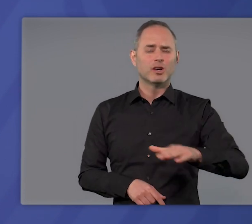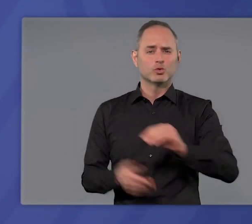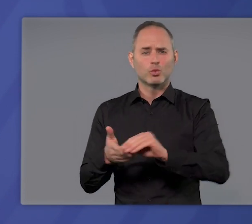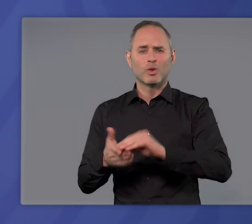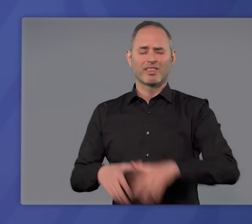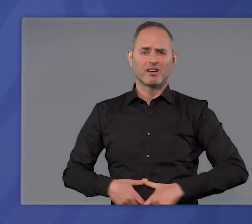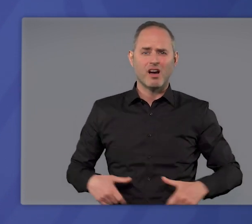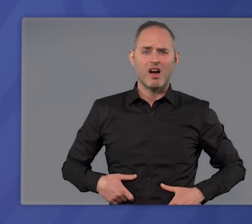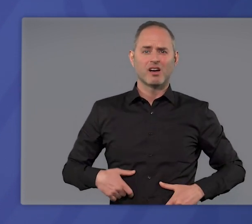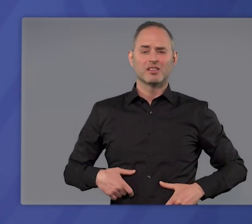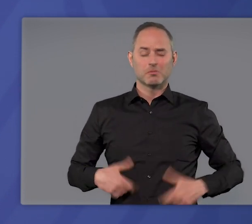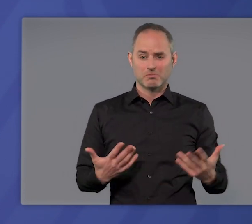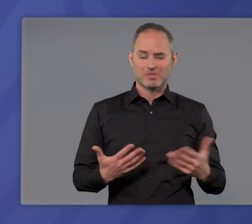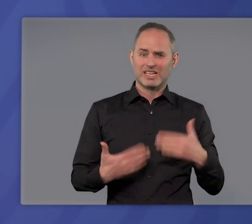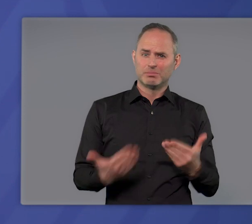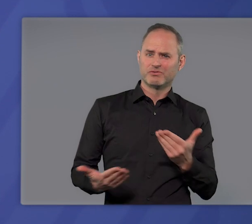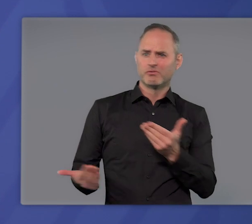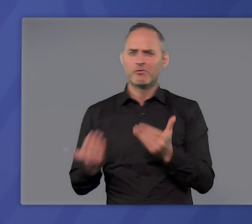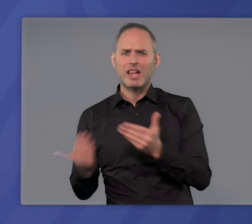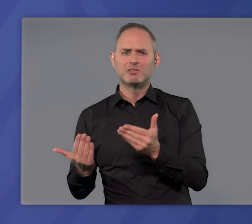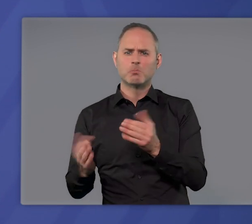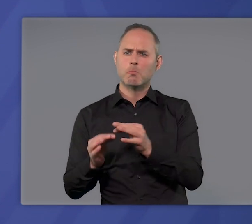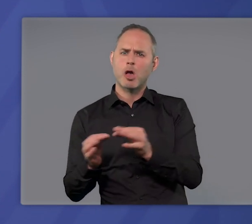verhältnismäßig oder gäbe es mildere Mittel,